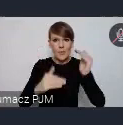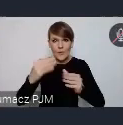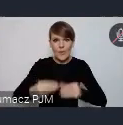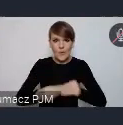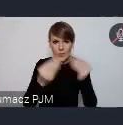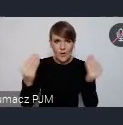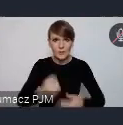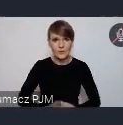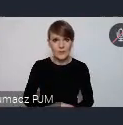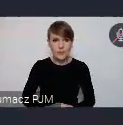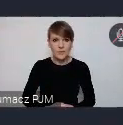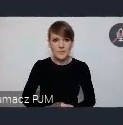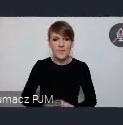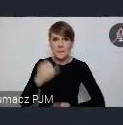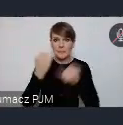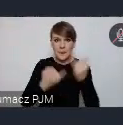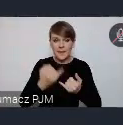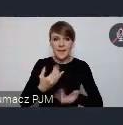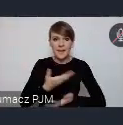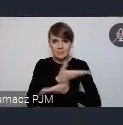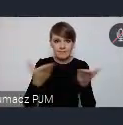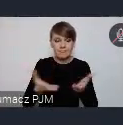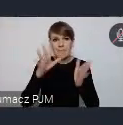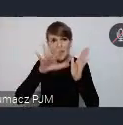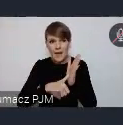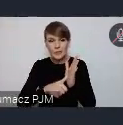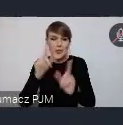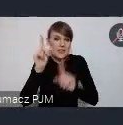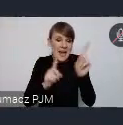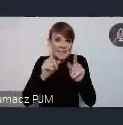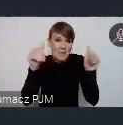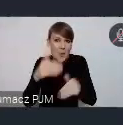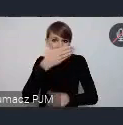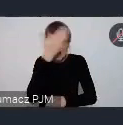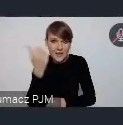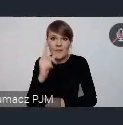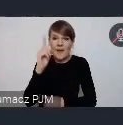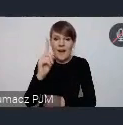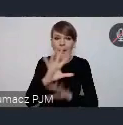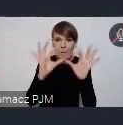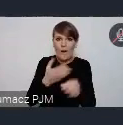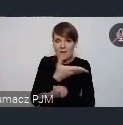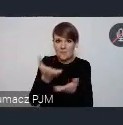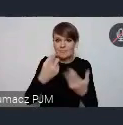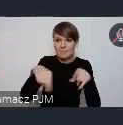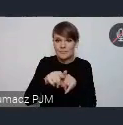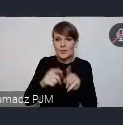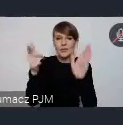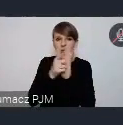Jeśli Państwa miasta, czasem może nawet o tym nie wiedzą, ale z reguły realizują któryś z celów, 17 celów zrównoważonego rozwoju.